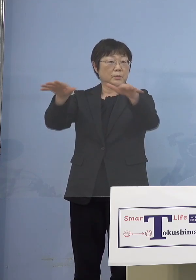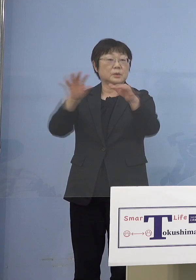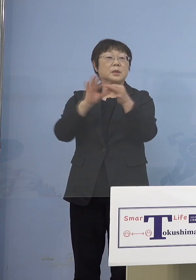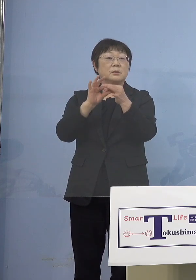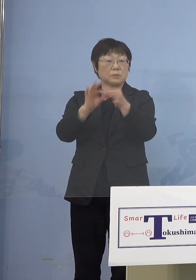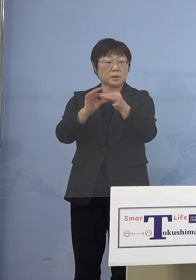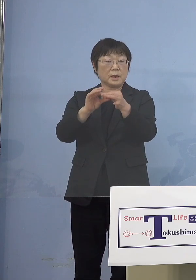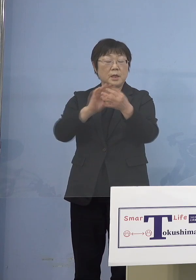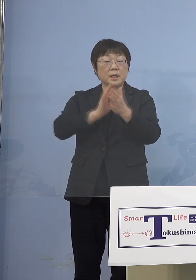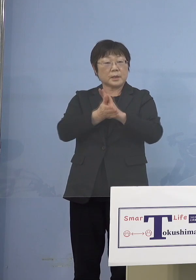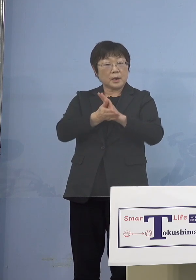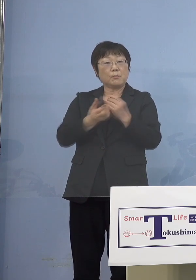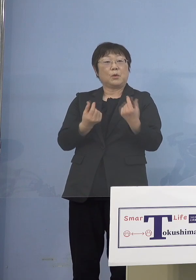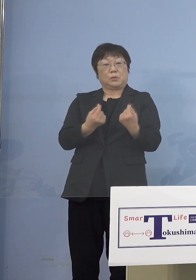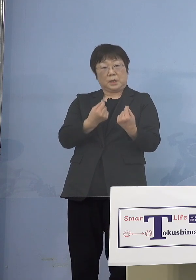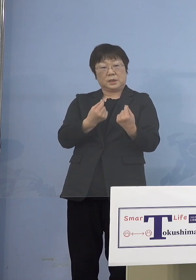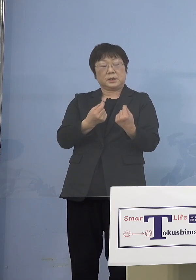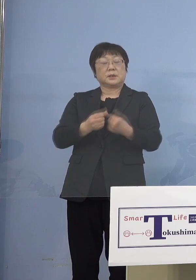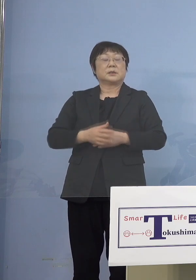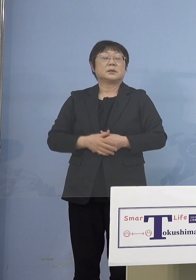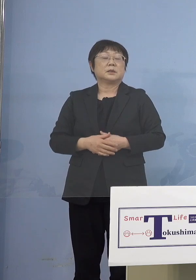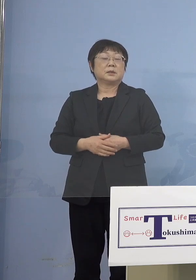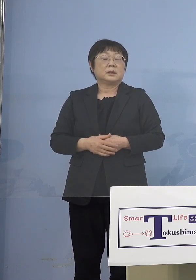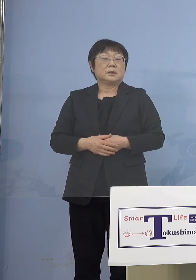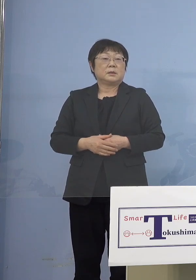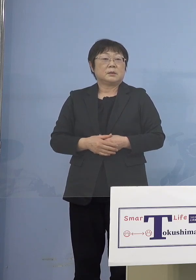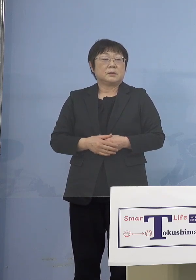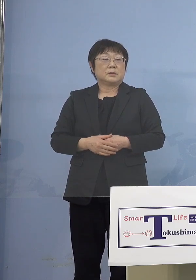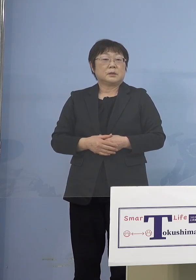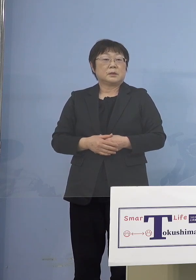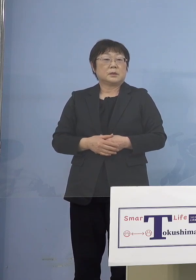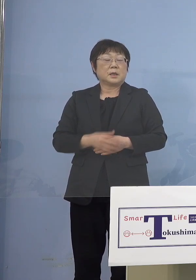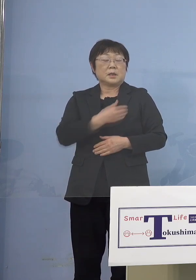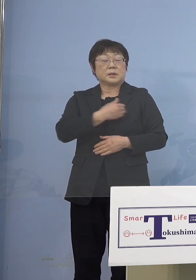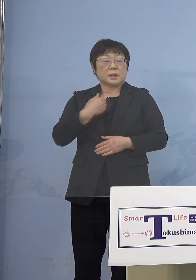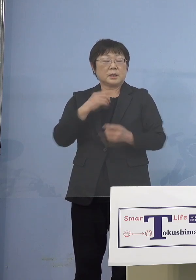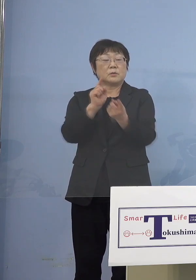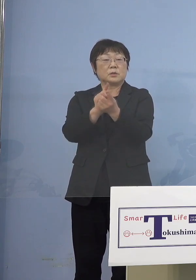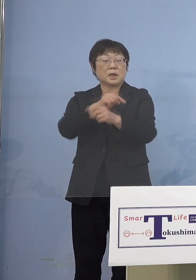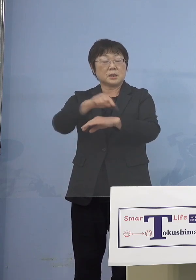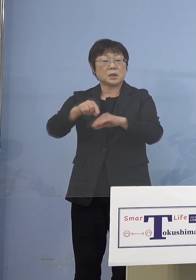徳島も例外では全然ないところですから とにかくやれる対策はすべてやっていく